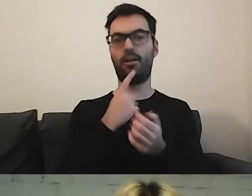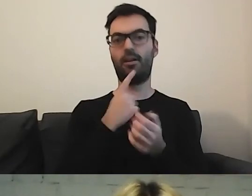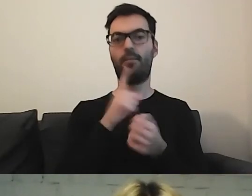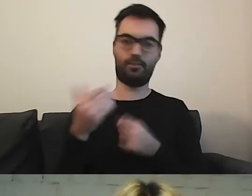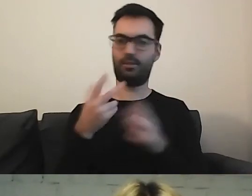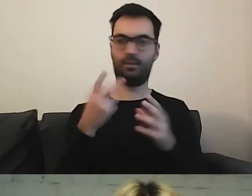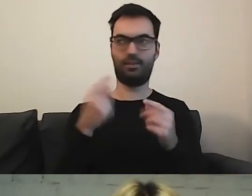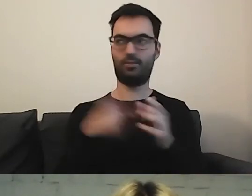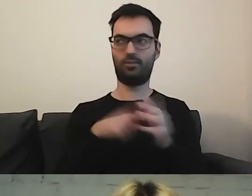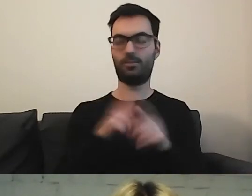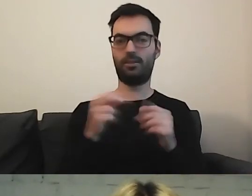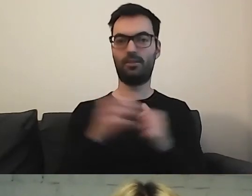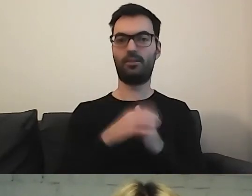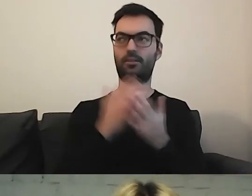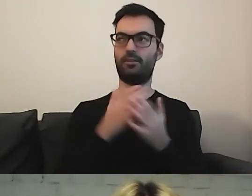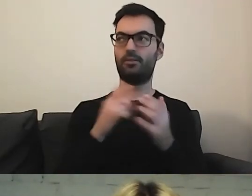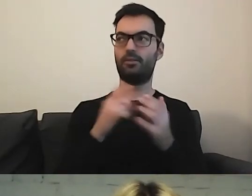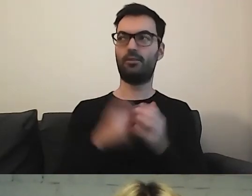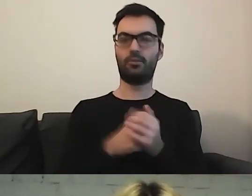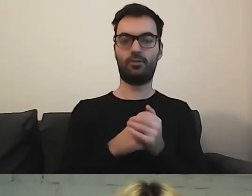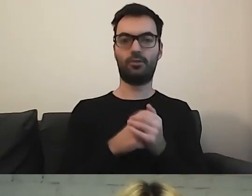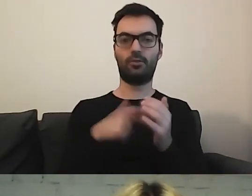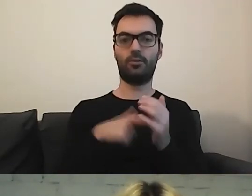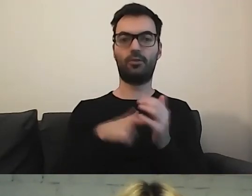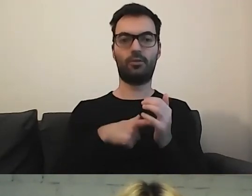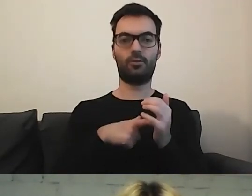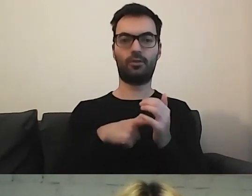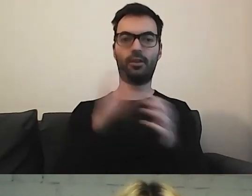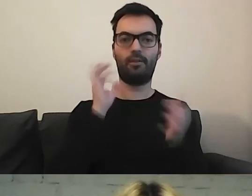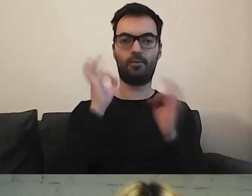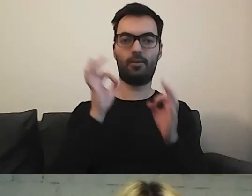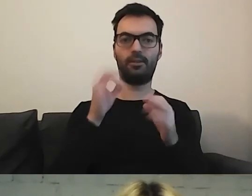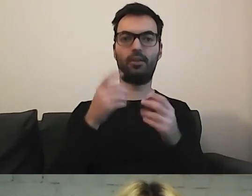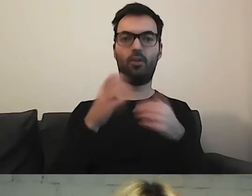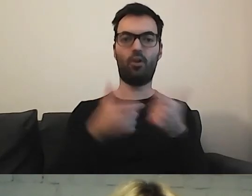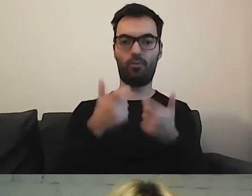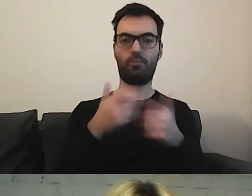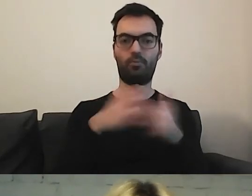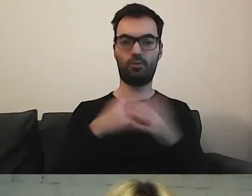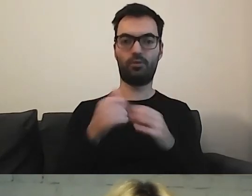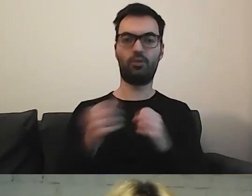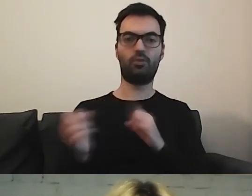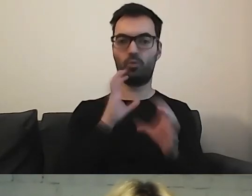Tylko coś, w czym informację się tworzy. MAŁGORZATA: Czyli sposób komunikacji?